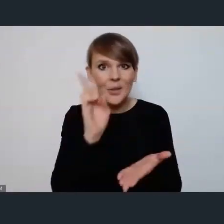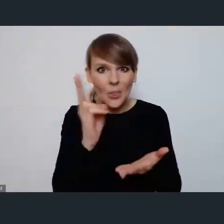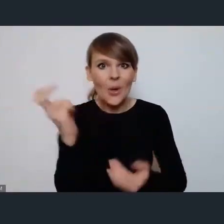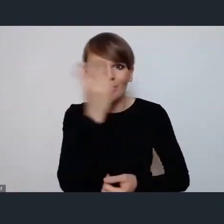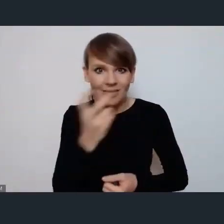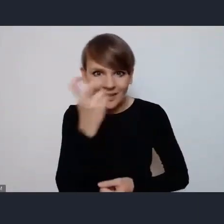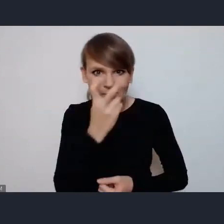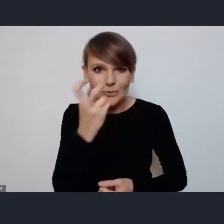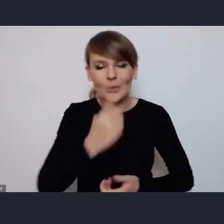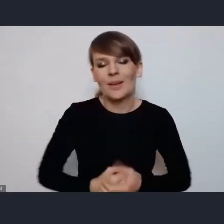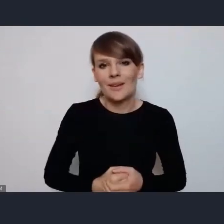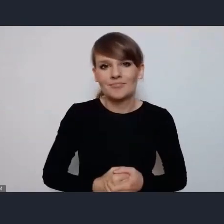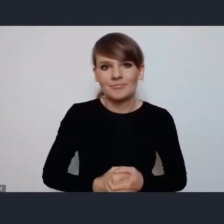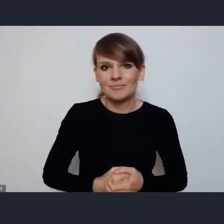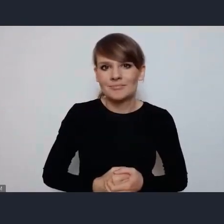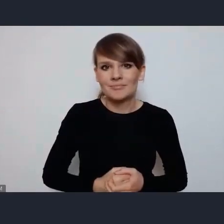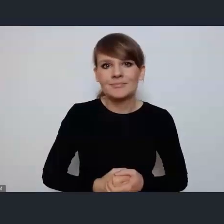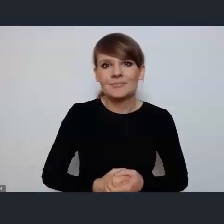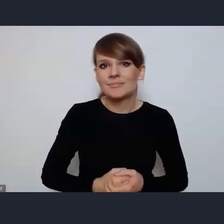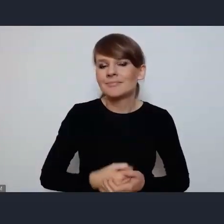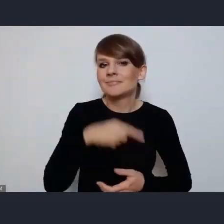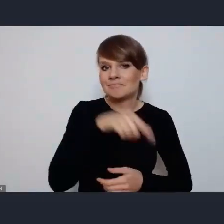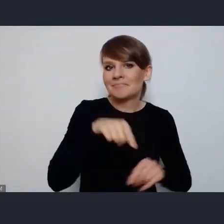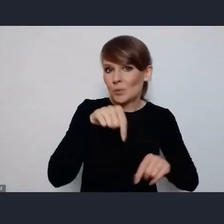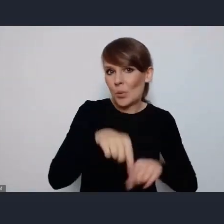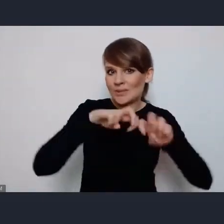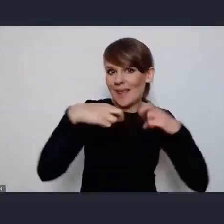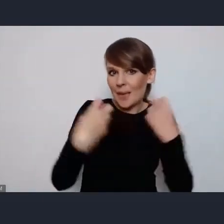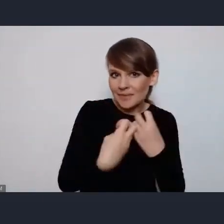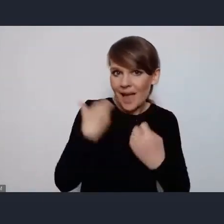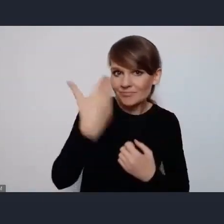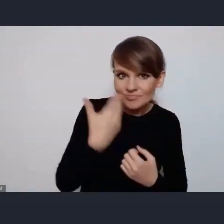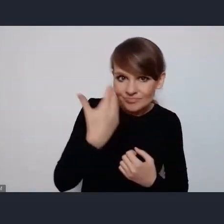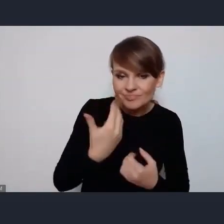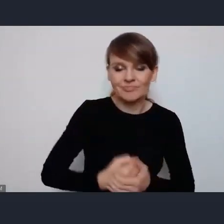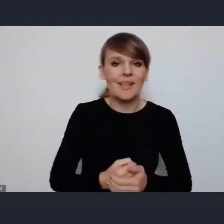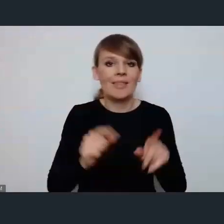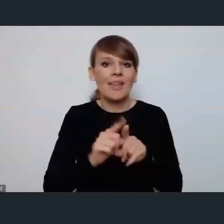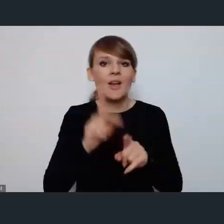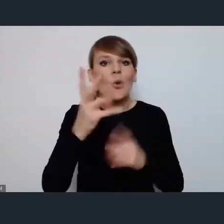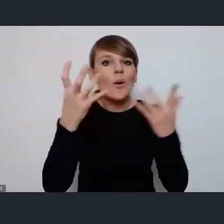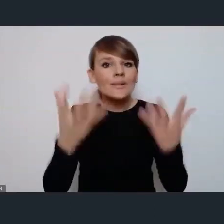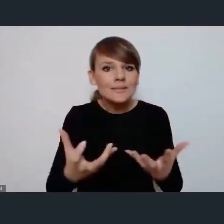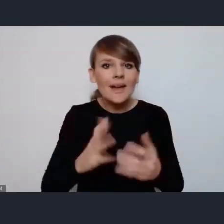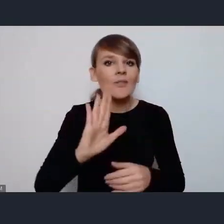zarówno naszymi seminariami. wszystkich którzy chcą uzyskać jeszcze dodatkowe informacje,